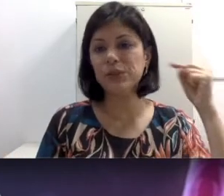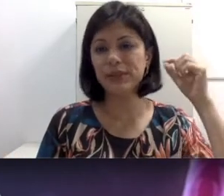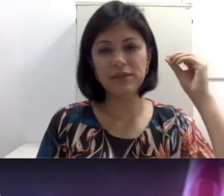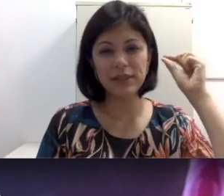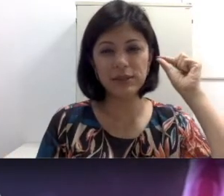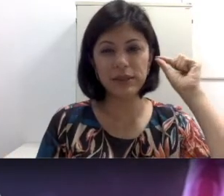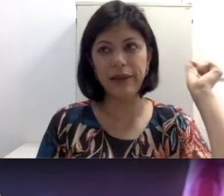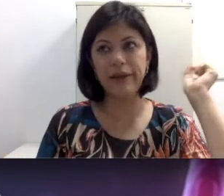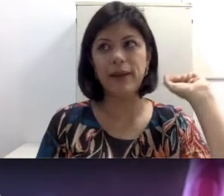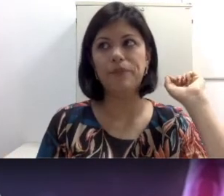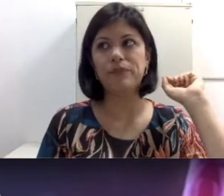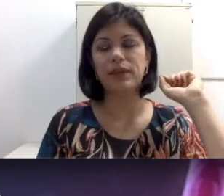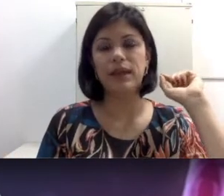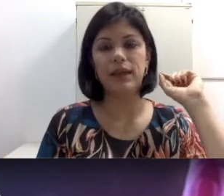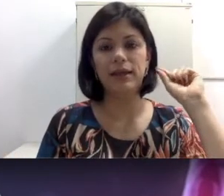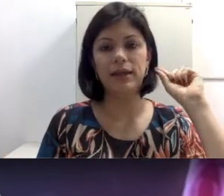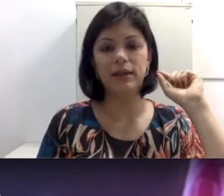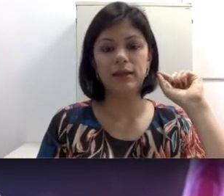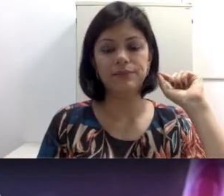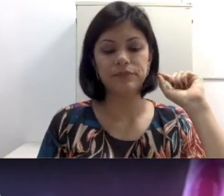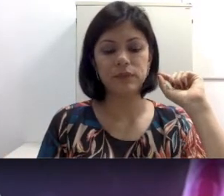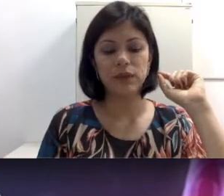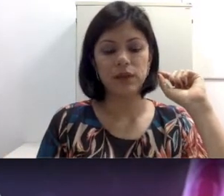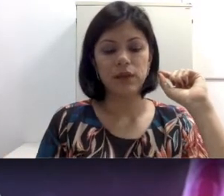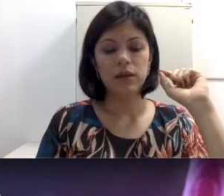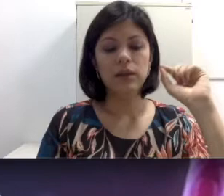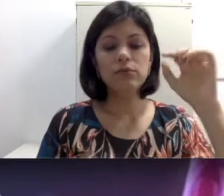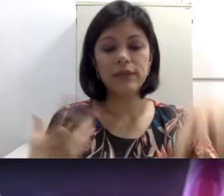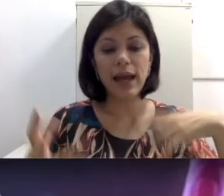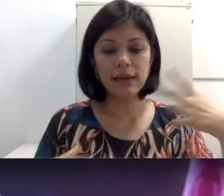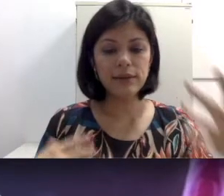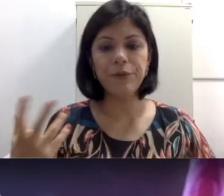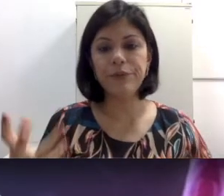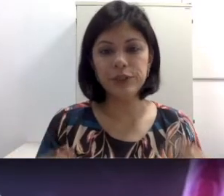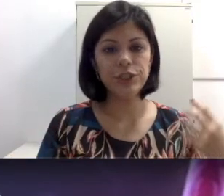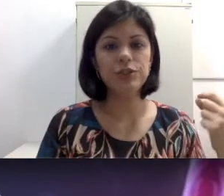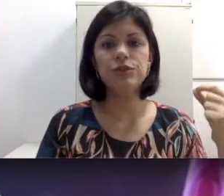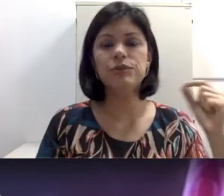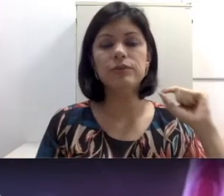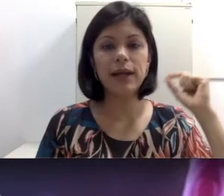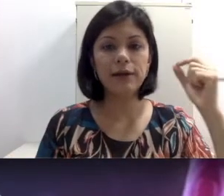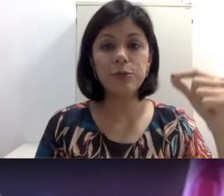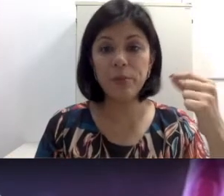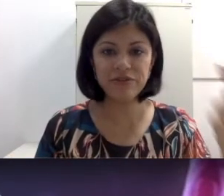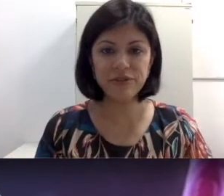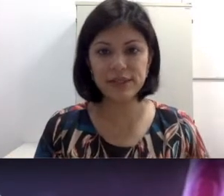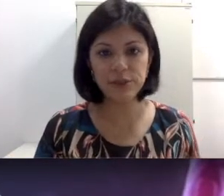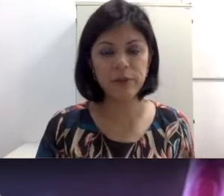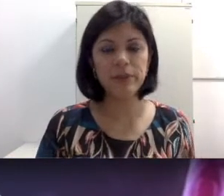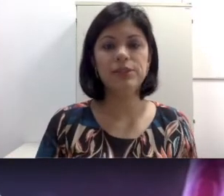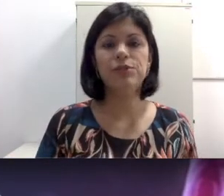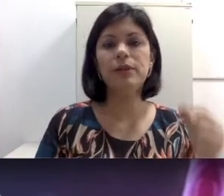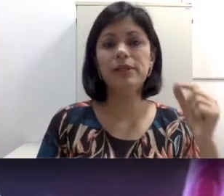às vezes não tratam otite ou não trata uma perfuração da membrana timpânica. Tem